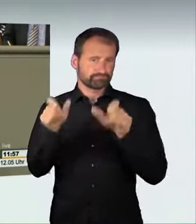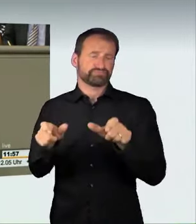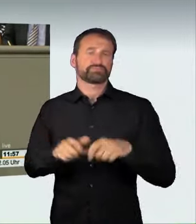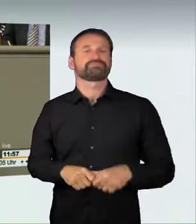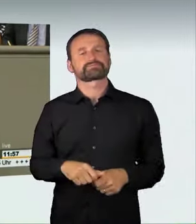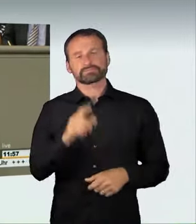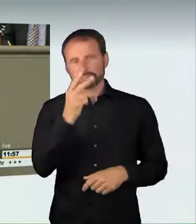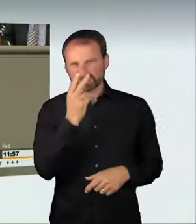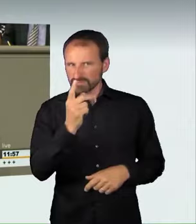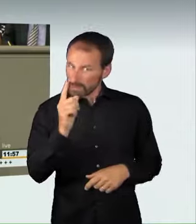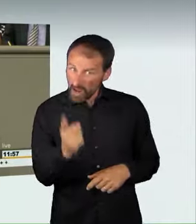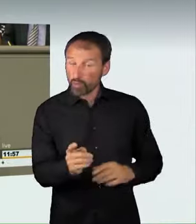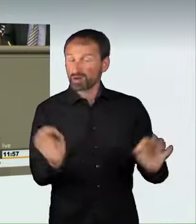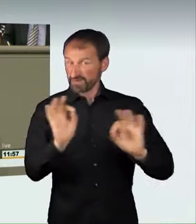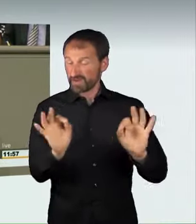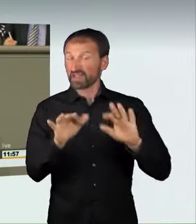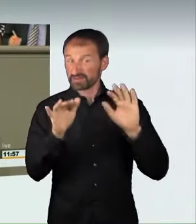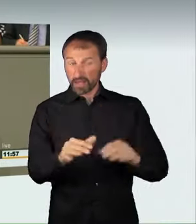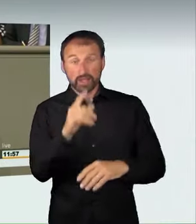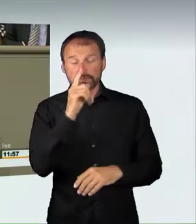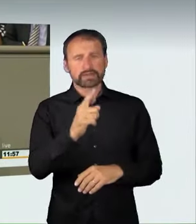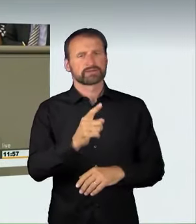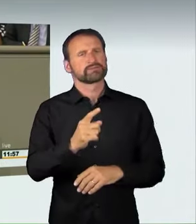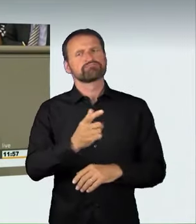Geschwindigkeitsüberschreitung vorliegt, weil auch das eine große Gefahr